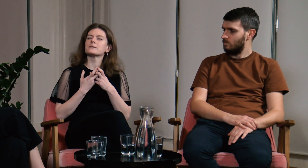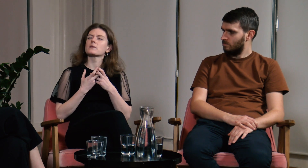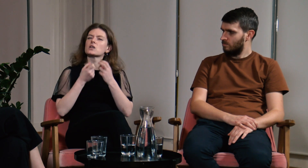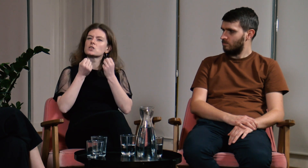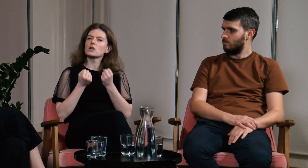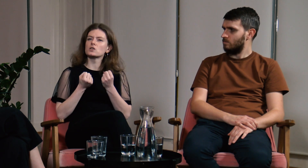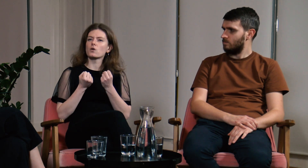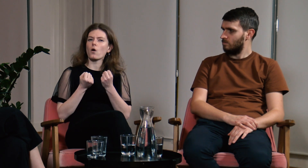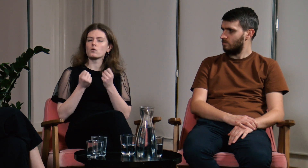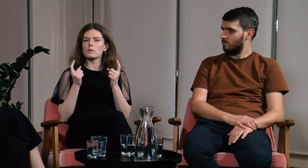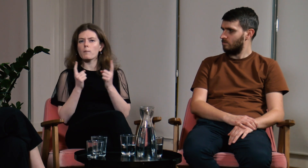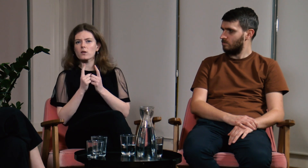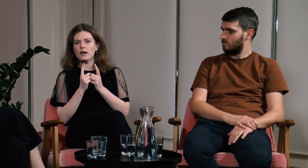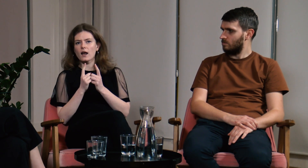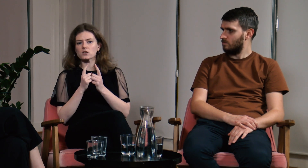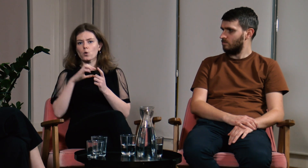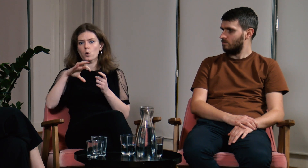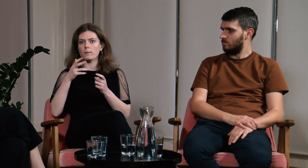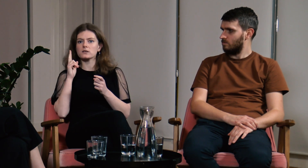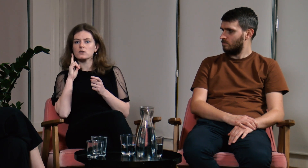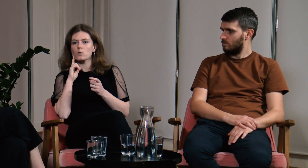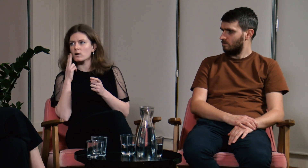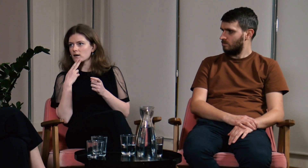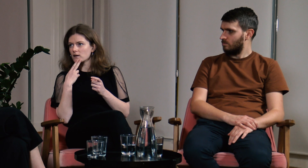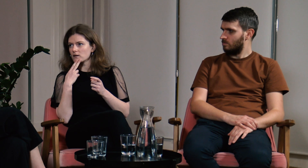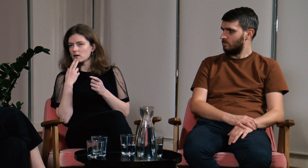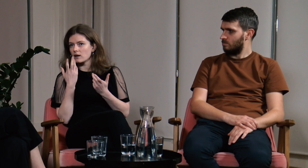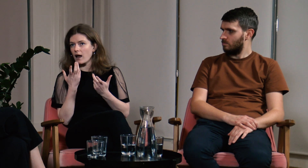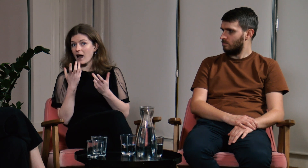Ciężko spotkać grupę g/Głuchych w codziennym życiu,